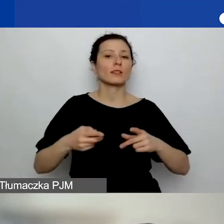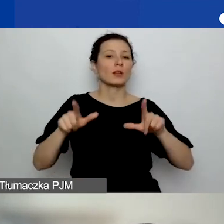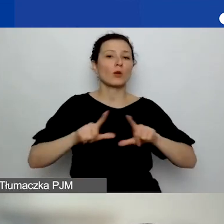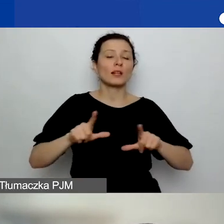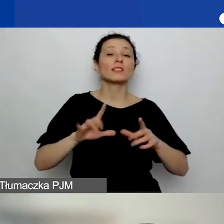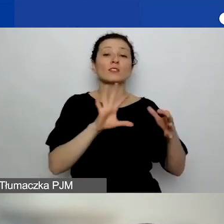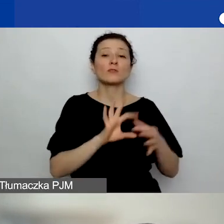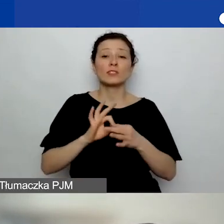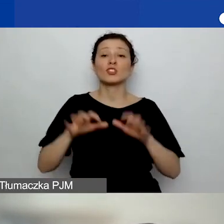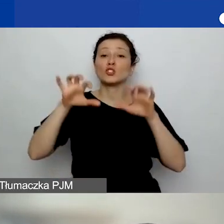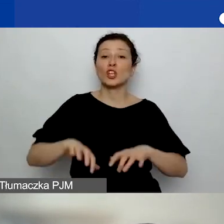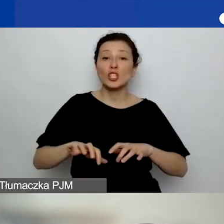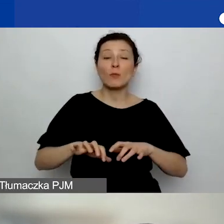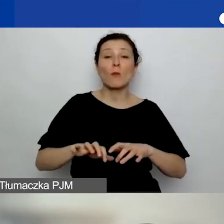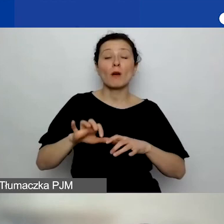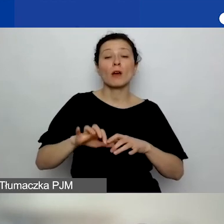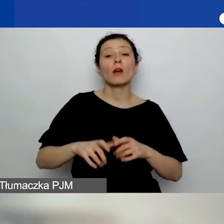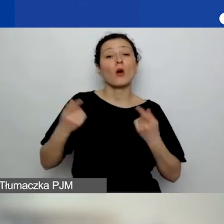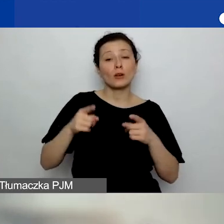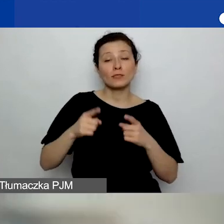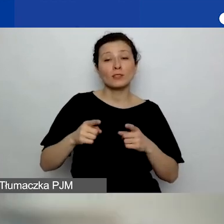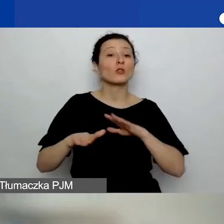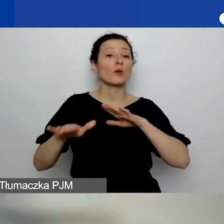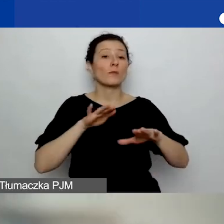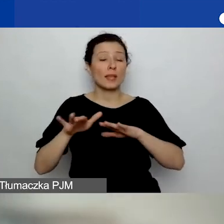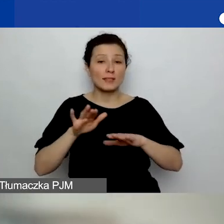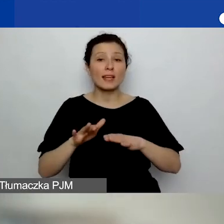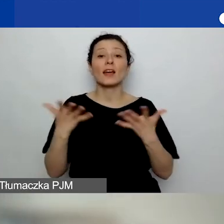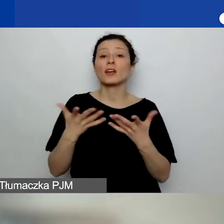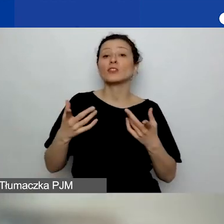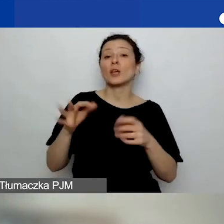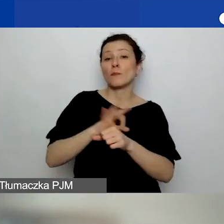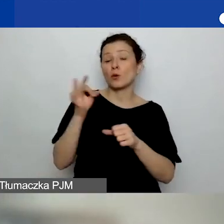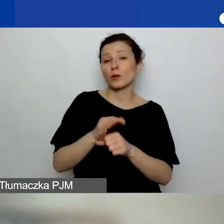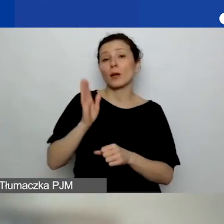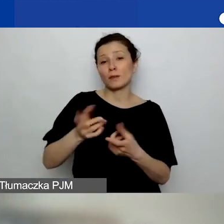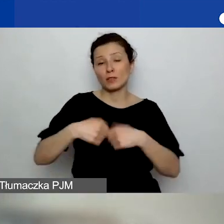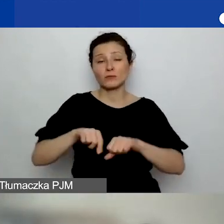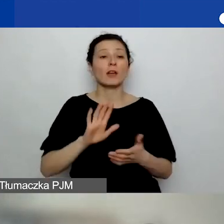czy od miejsca, gdzie będzie realizowany projekt? Np. wnioskodawca ma siedzibę w województwie świętokrzyskim,